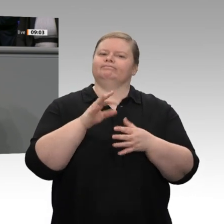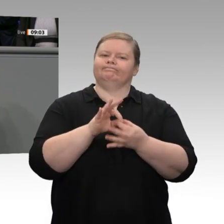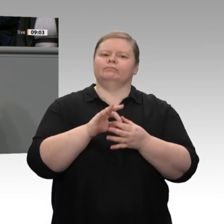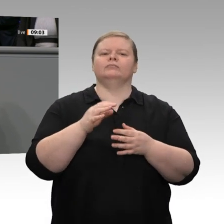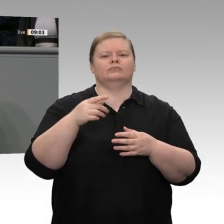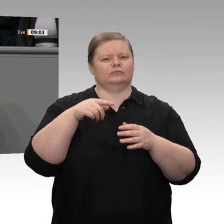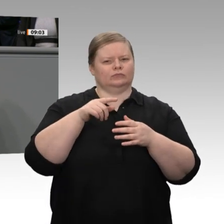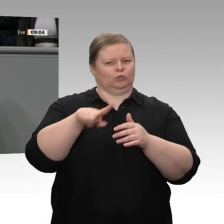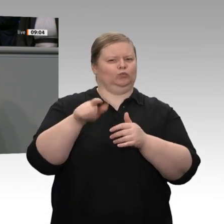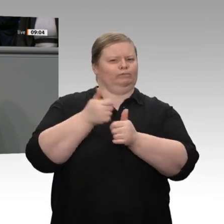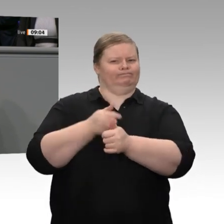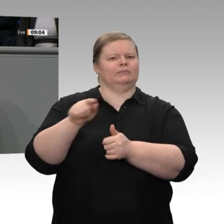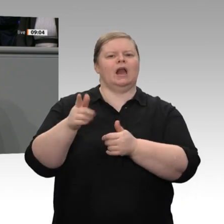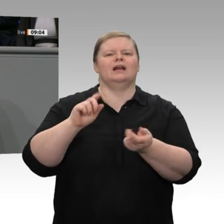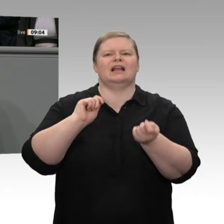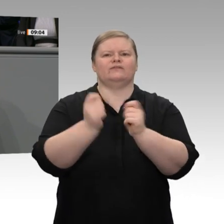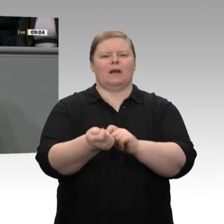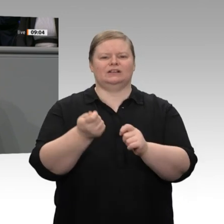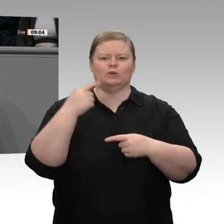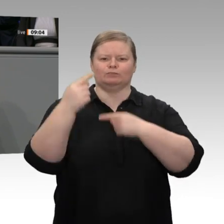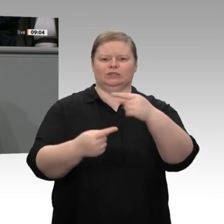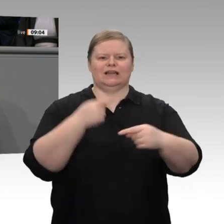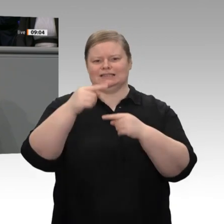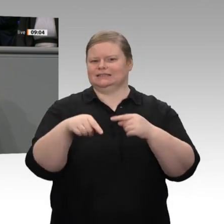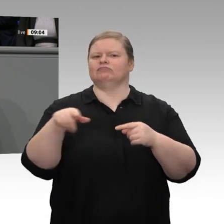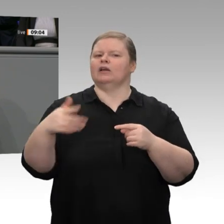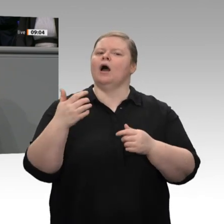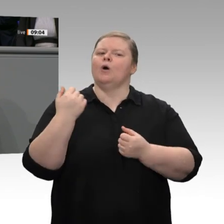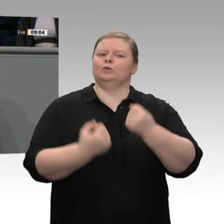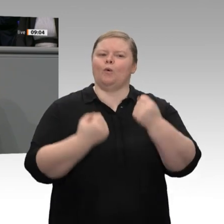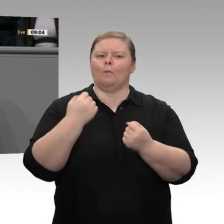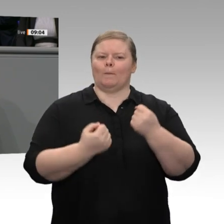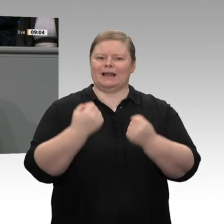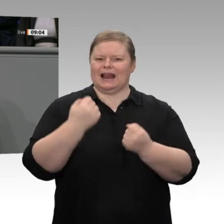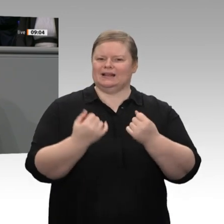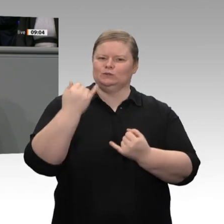die mittelständisch geprägt sind, beschlossen, dass wir diesen Transformationsprozess unterstützen,